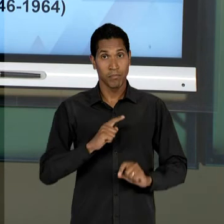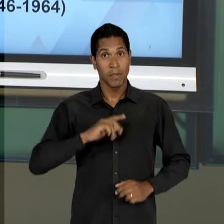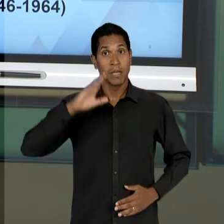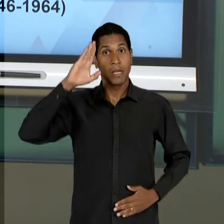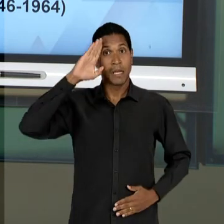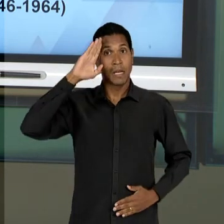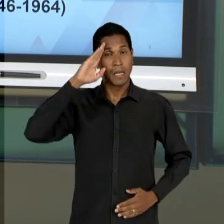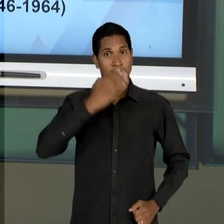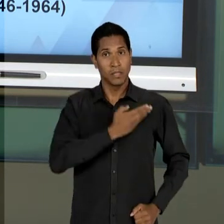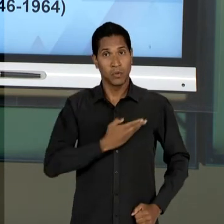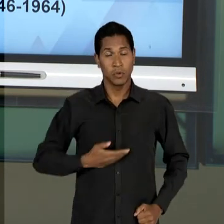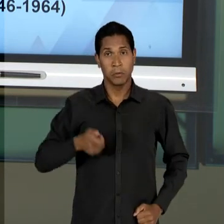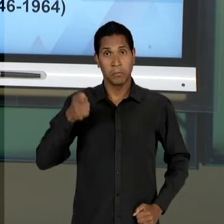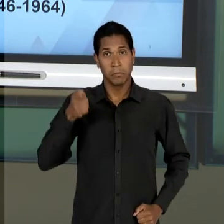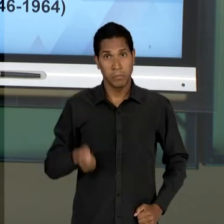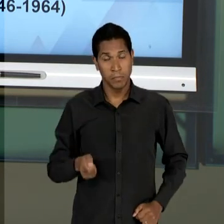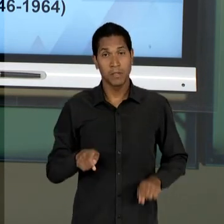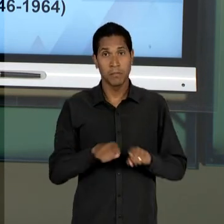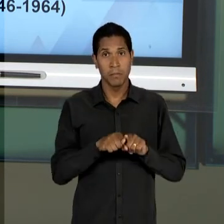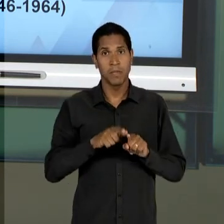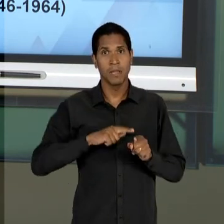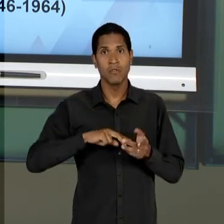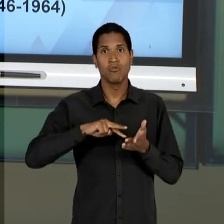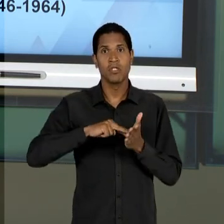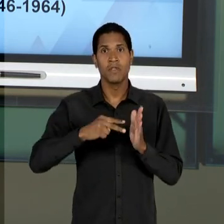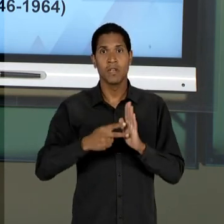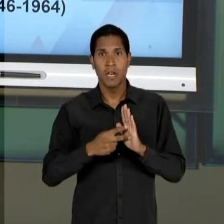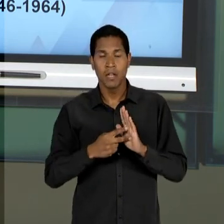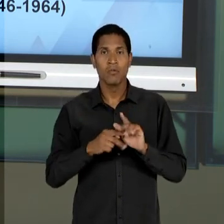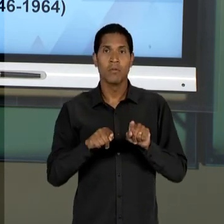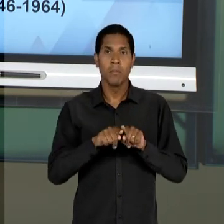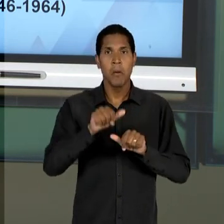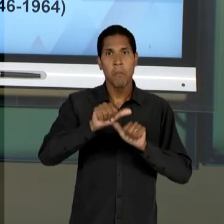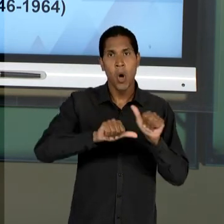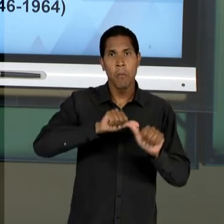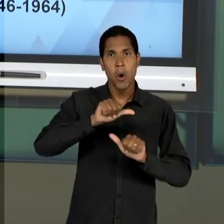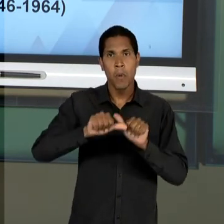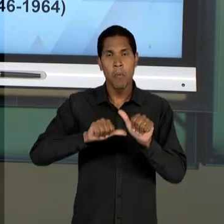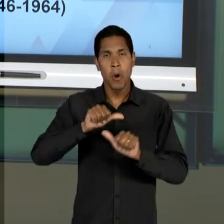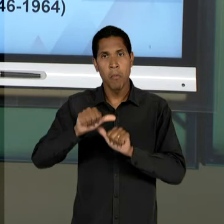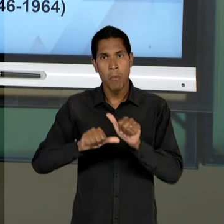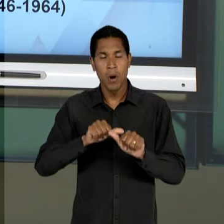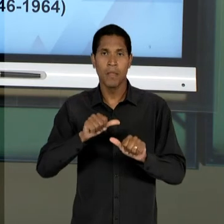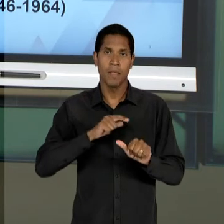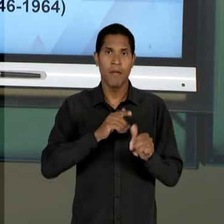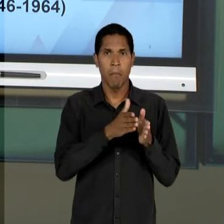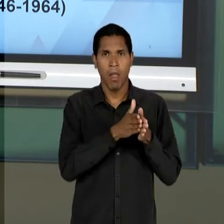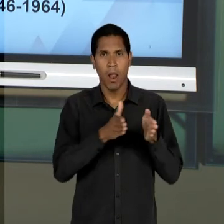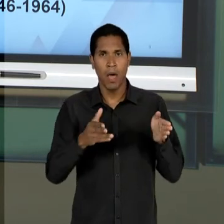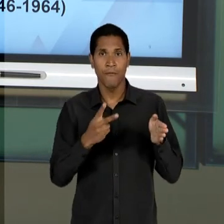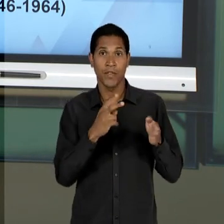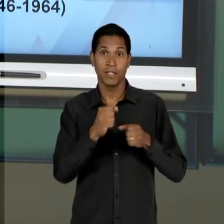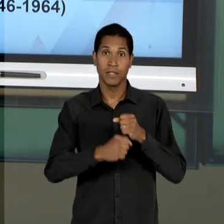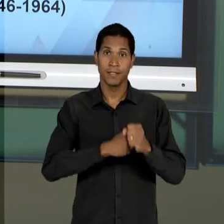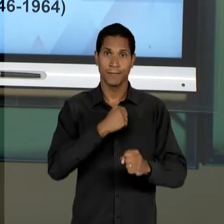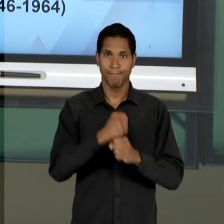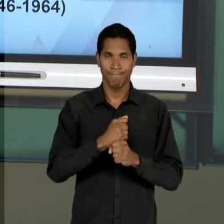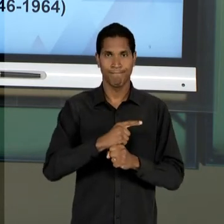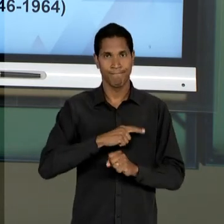RESSIGNIFICAR TUDO O QUE FOI PROJETADO DURANTE ESSES 20 ANOS, NO QUE DIZ RESPEITO A UMA EDUCAÇÃO